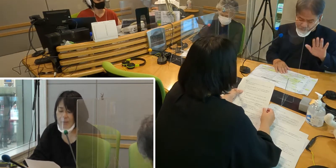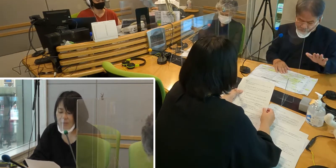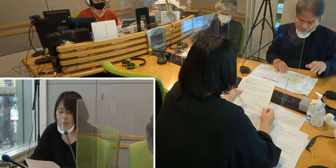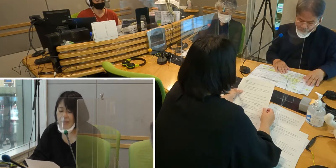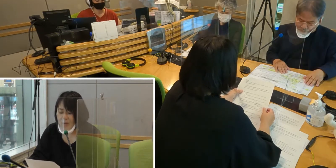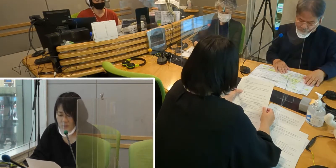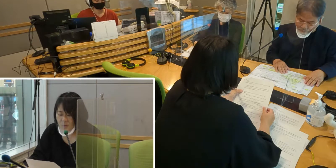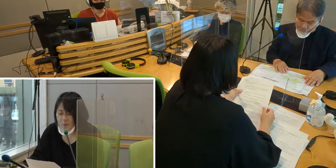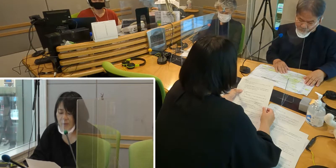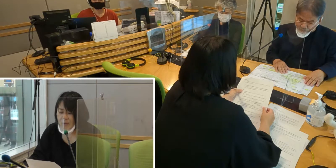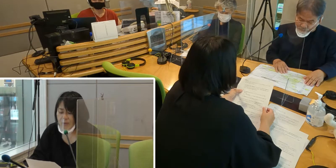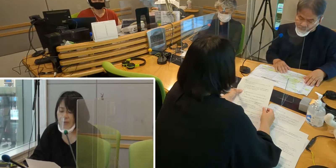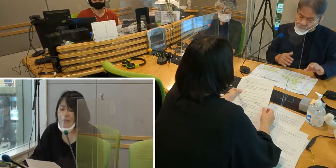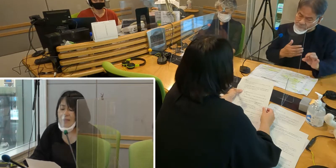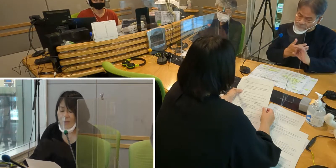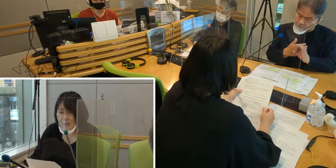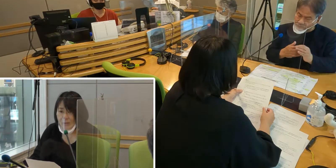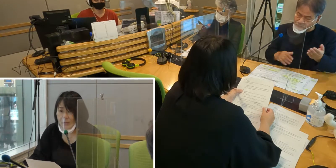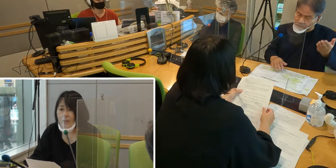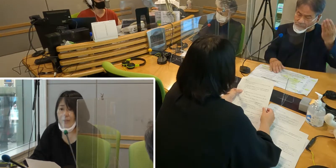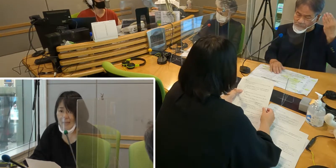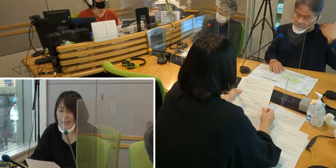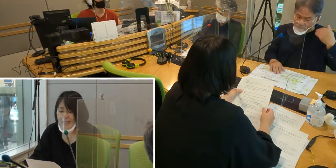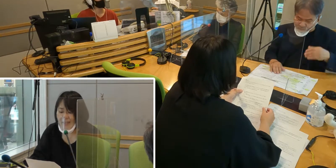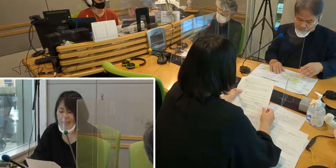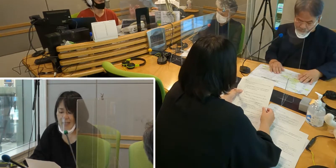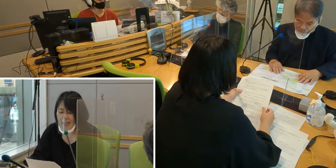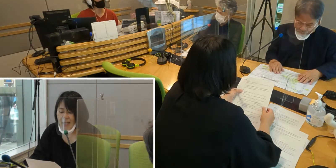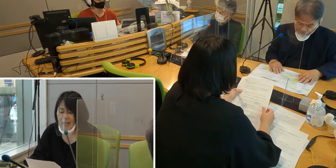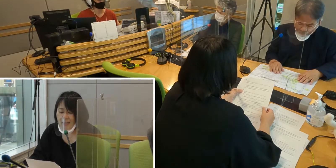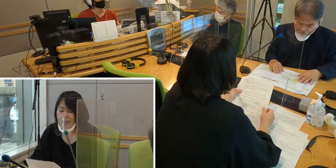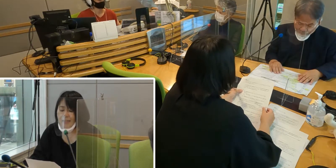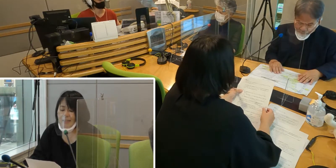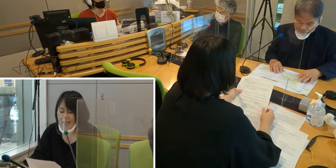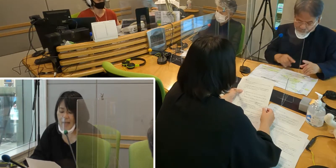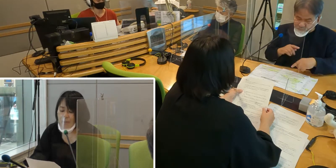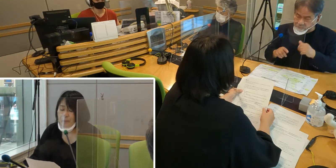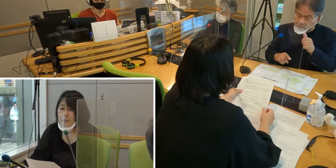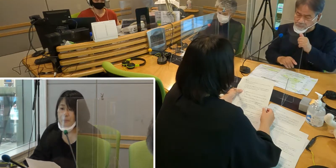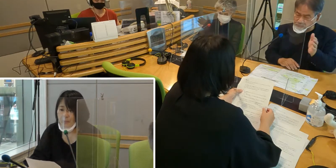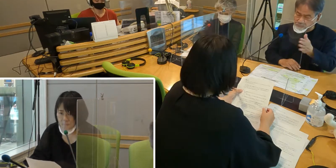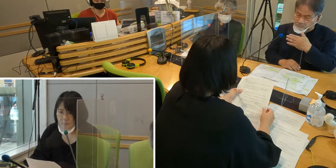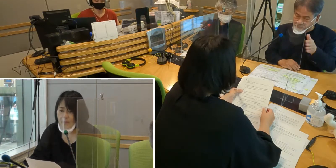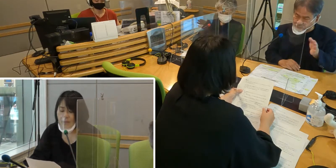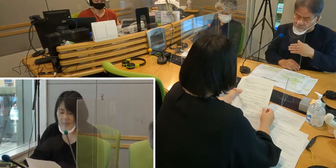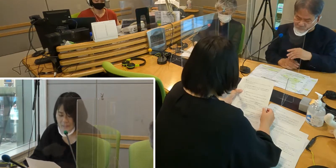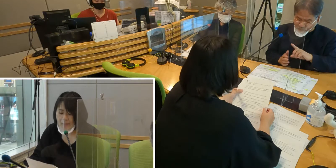不便なこと、不安なことが たくさんあったんですが、